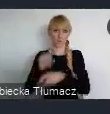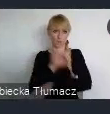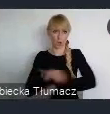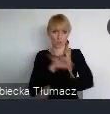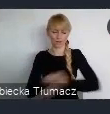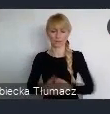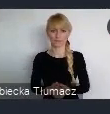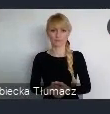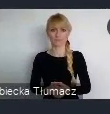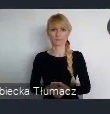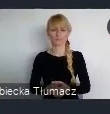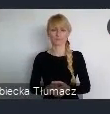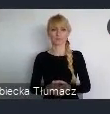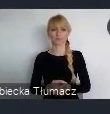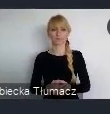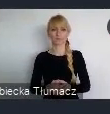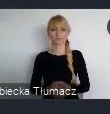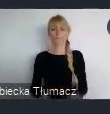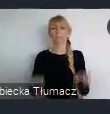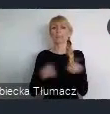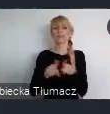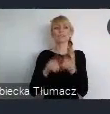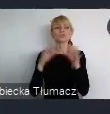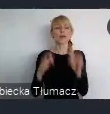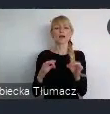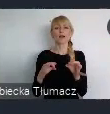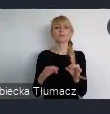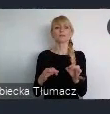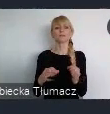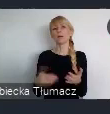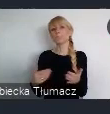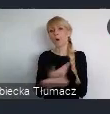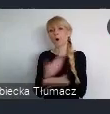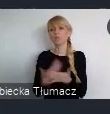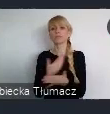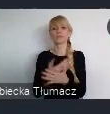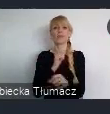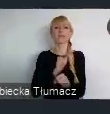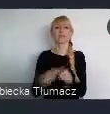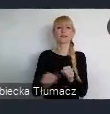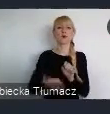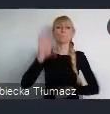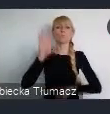dość modny dzisiaj zakres. To jest zakres tzw. budżetu zielonego.